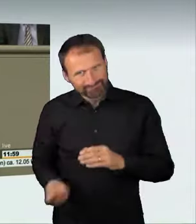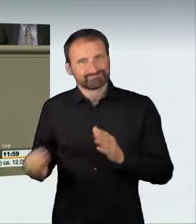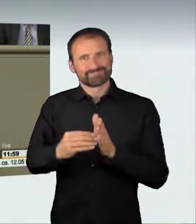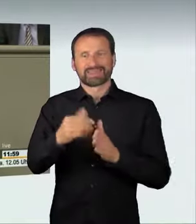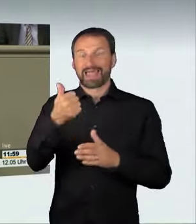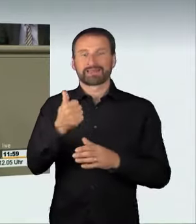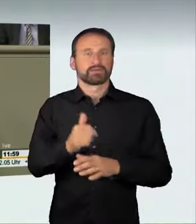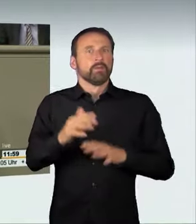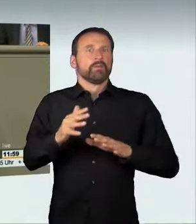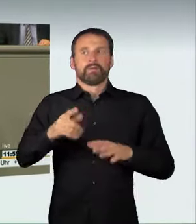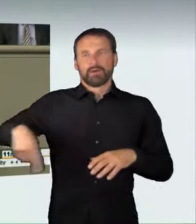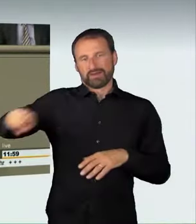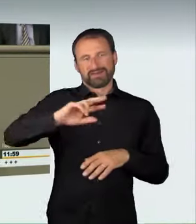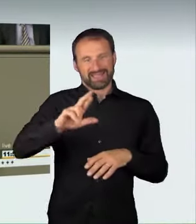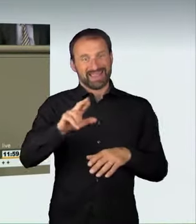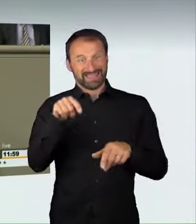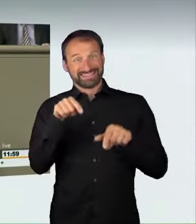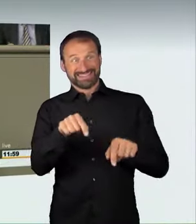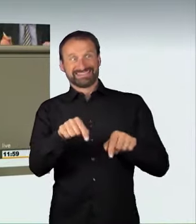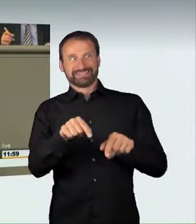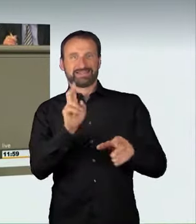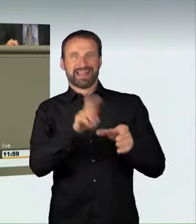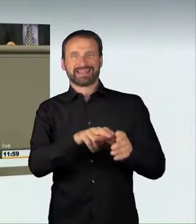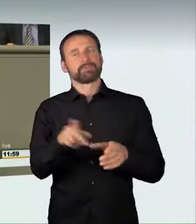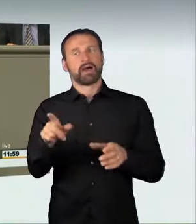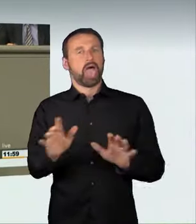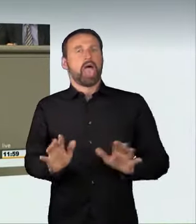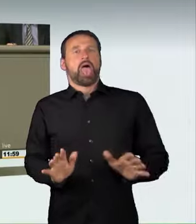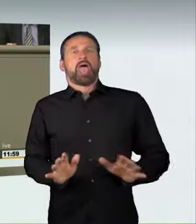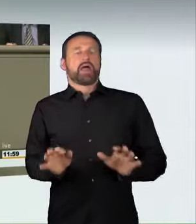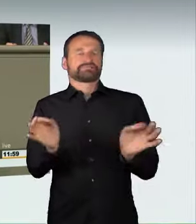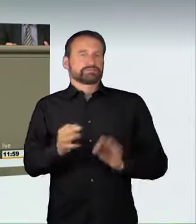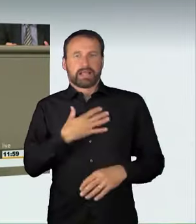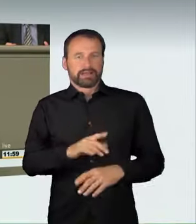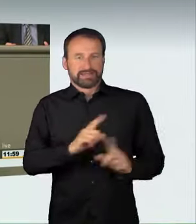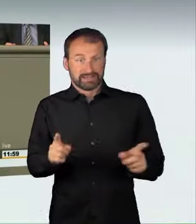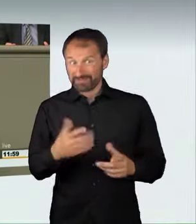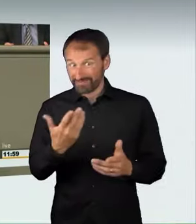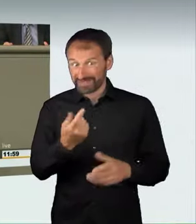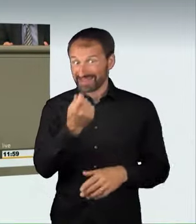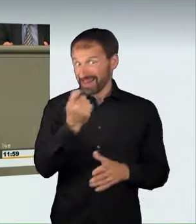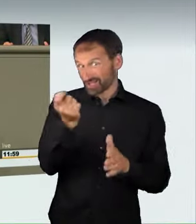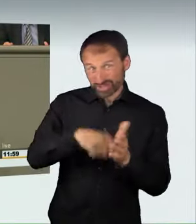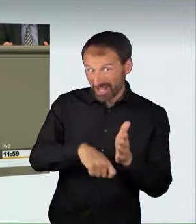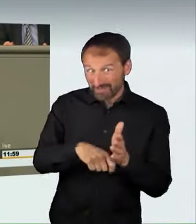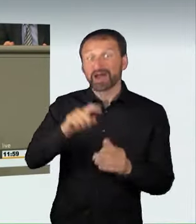Wir regeln, dass der Veranstalter von illegalen Autorennen oder der Teilnehmer daran oder der Alleinraser sein Auto